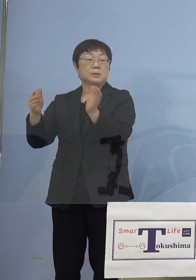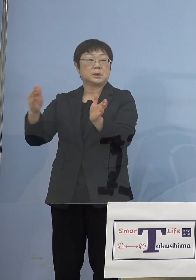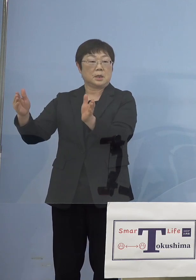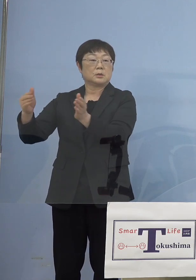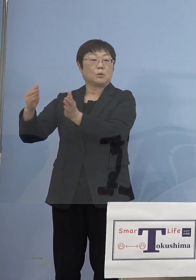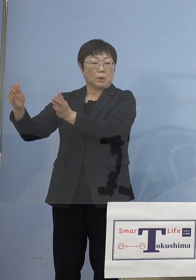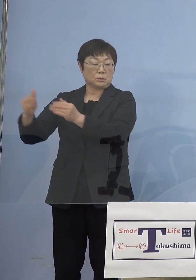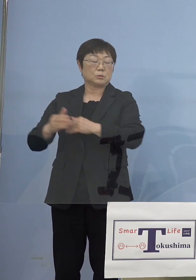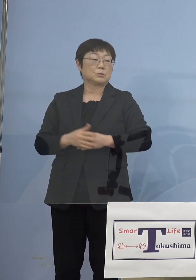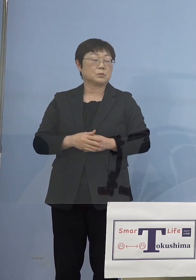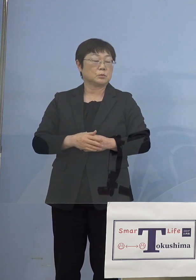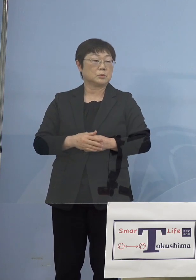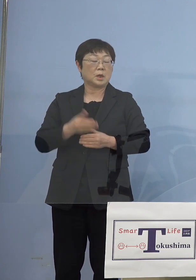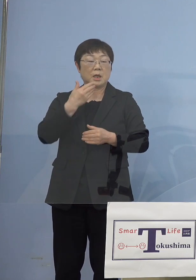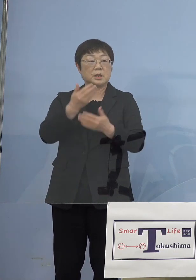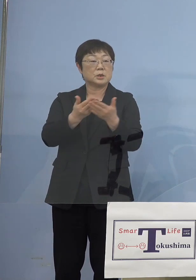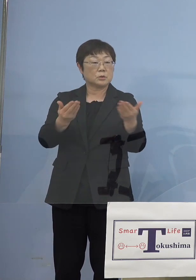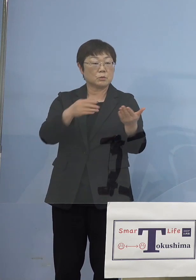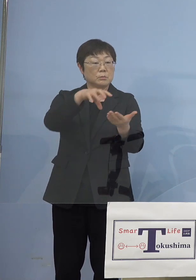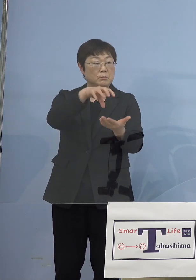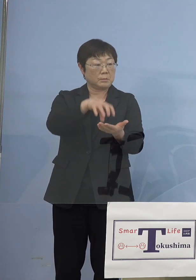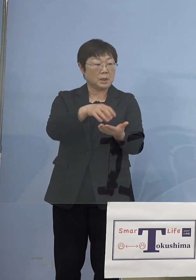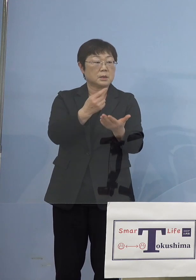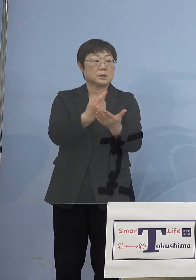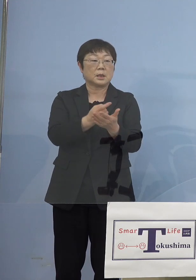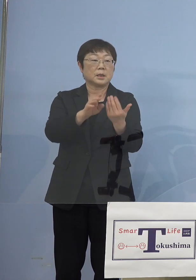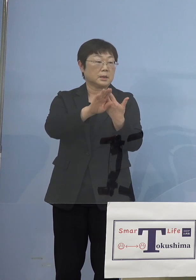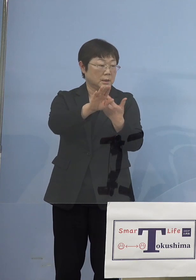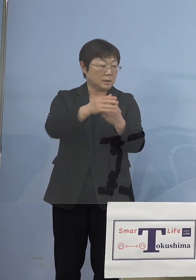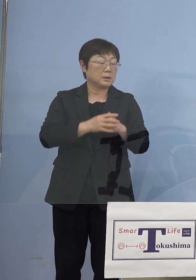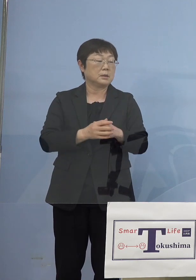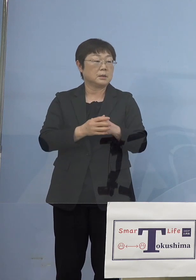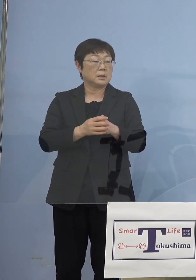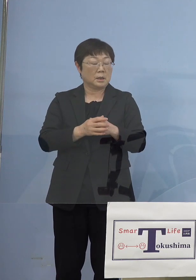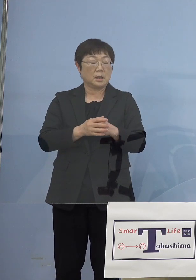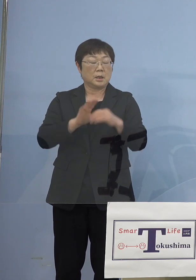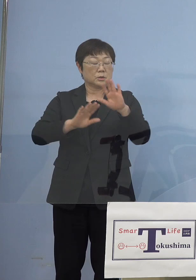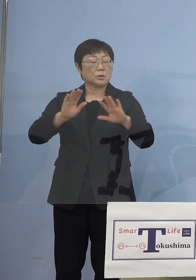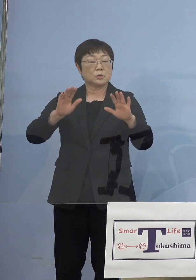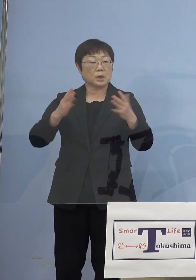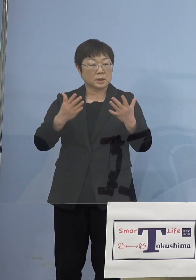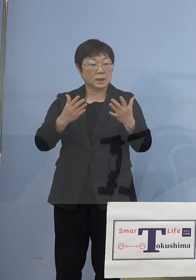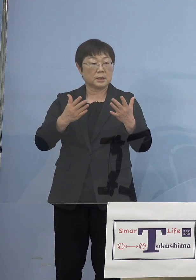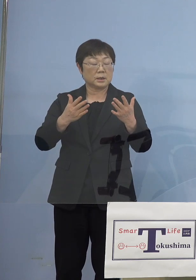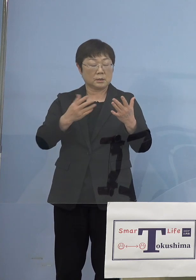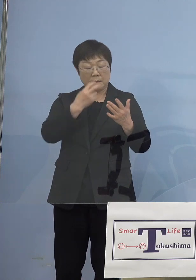ただ飲食の場だけではなくこうして 無症状の方が分かったということと